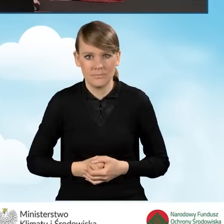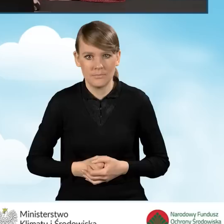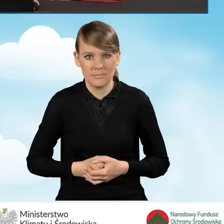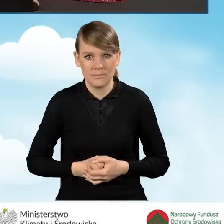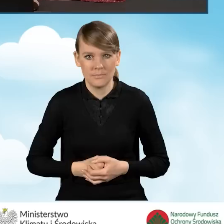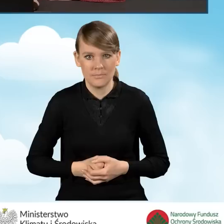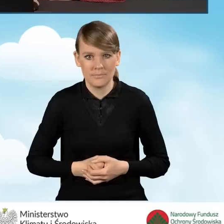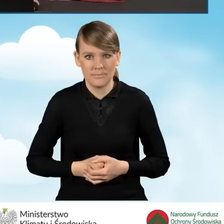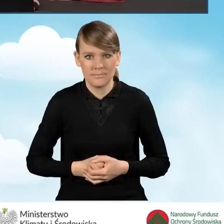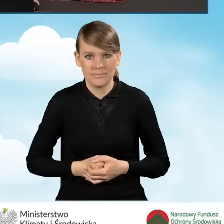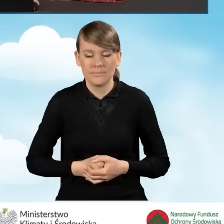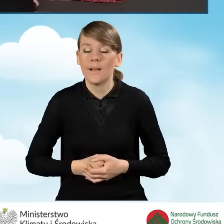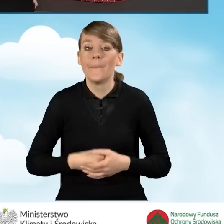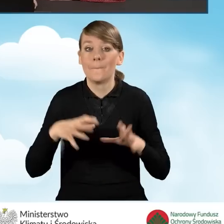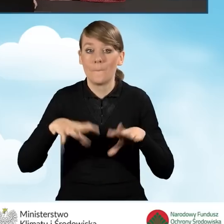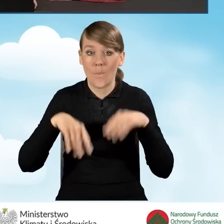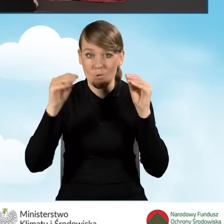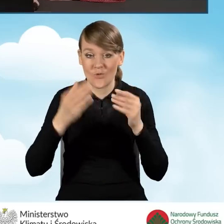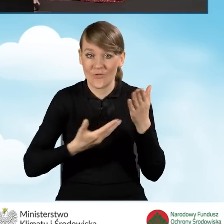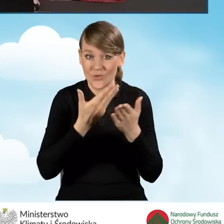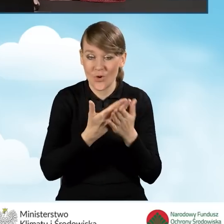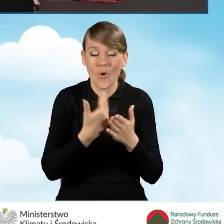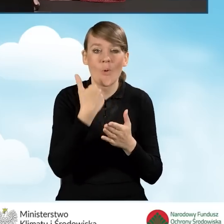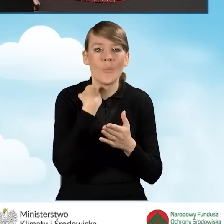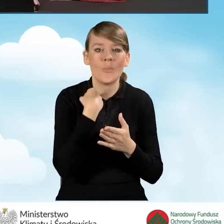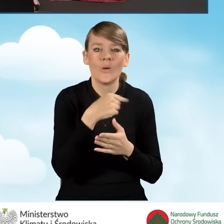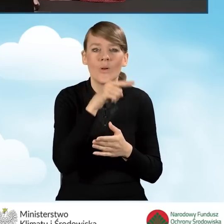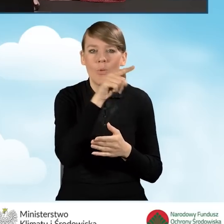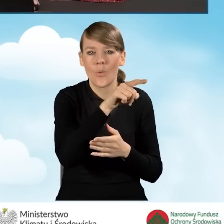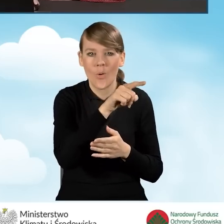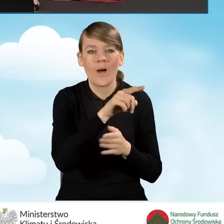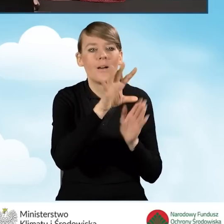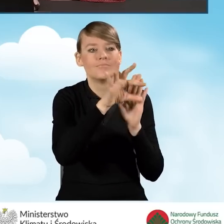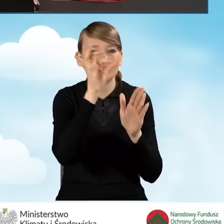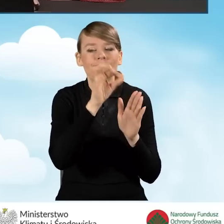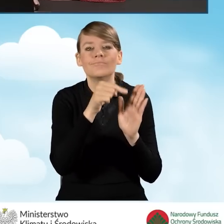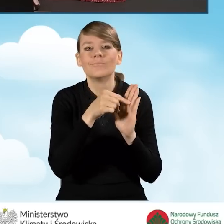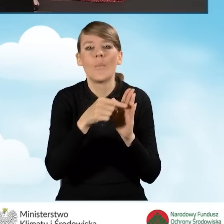W związku z tym, że na samym początku wniosku zaznaczyliśmy, iż wniosek ten jest składany przez pełnomocnika,